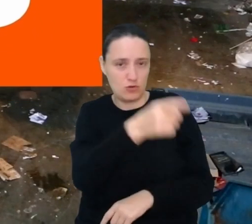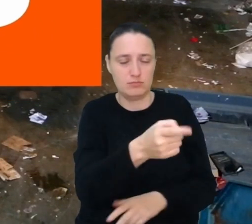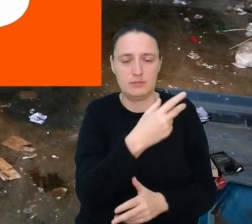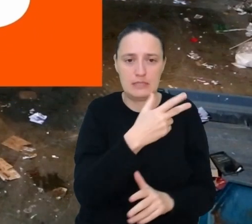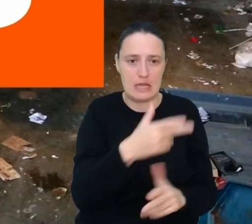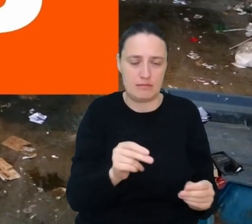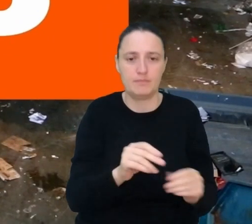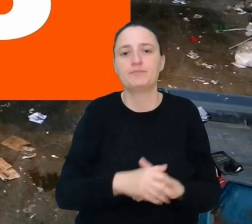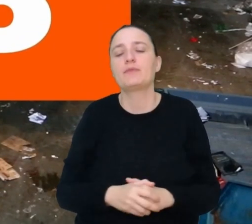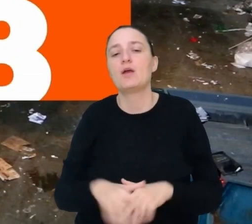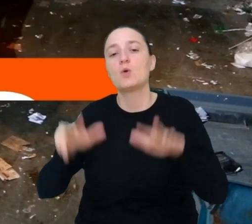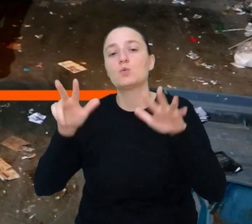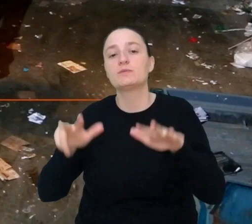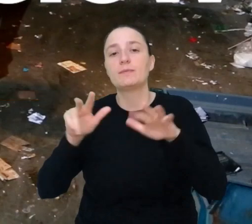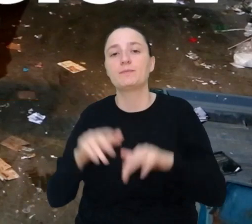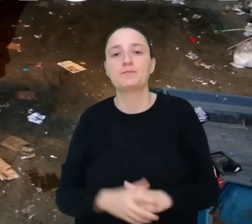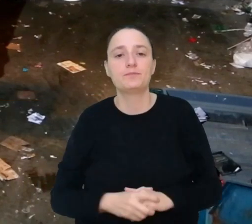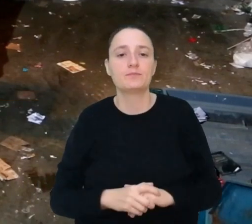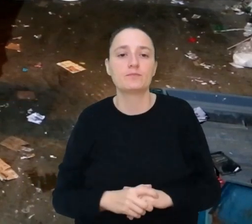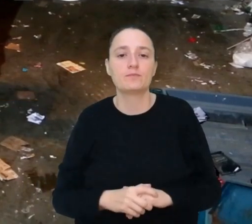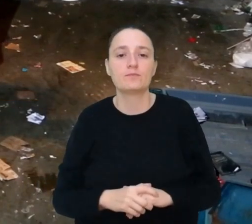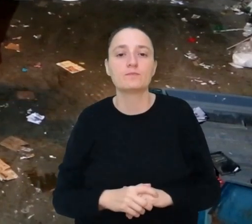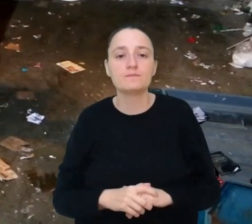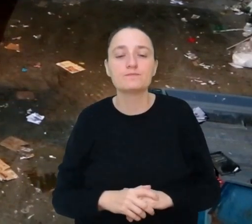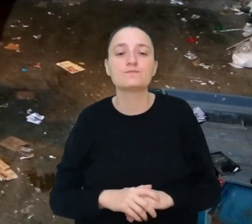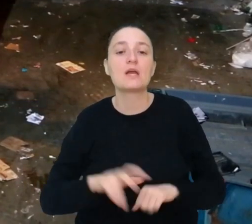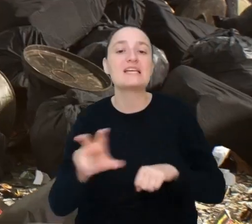Miejsce 8. Inżynier śmieciowy.